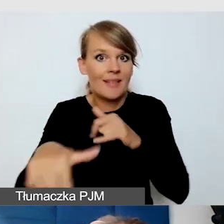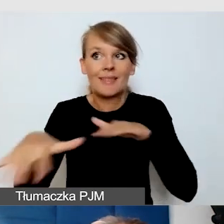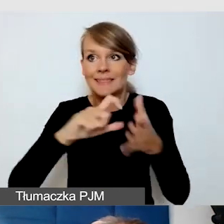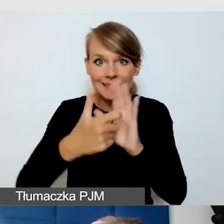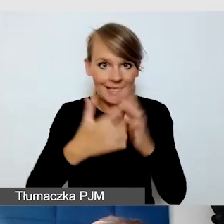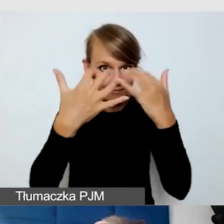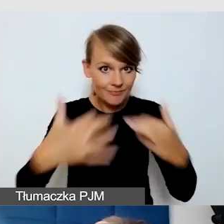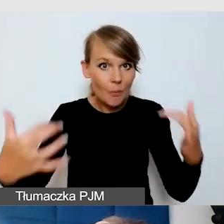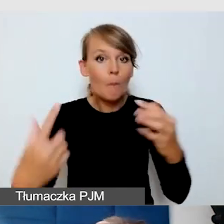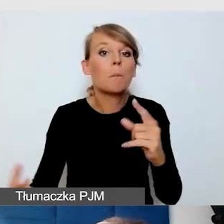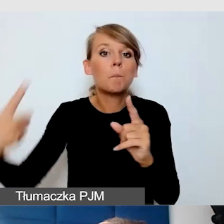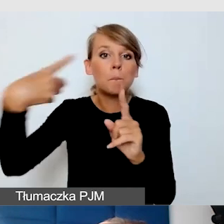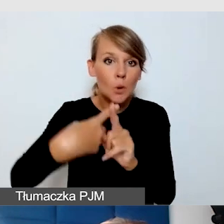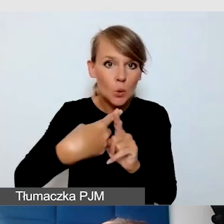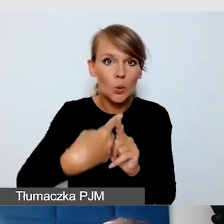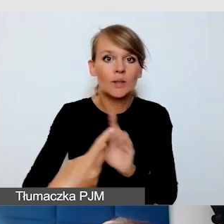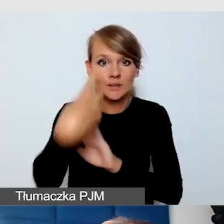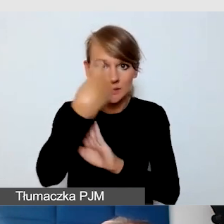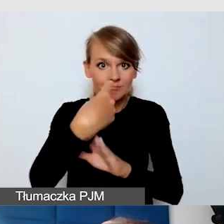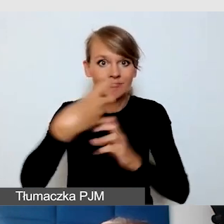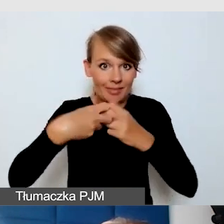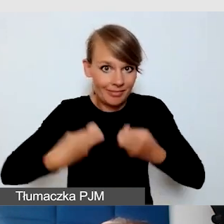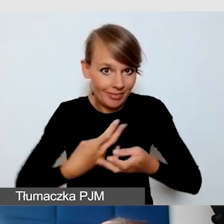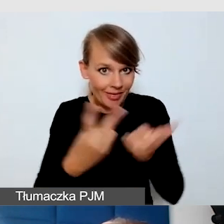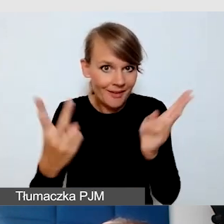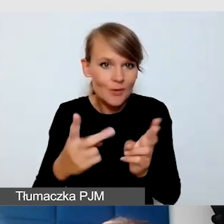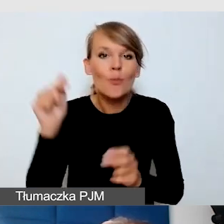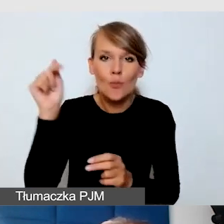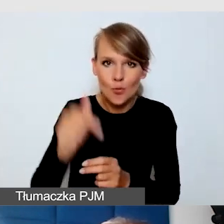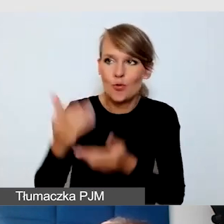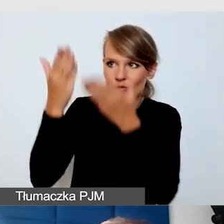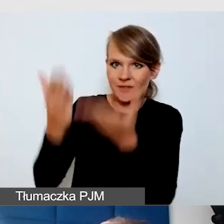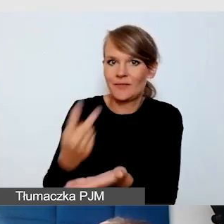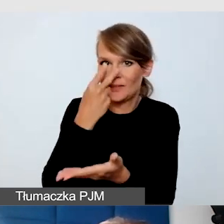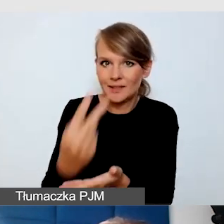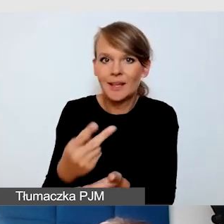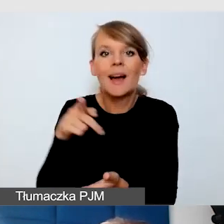powinien być widoczny, powinien być blisko miejsc dla Głuchych.